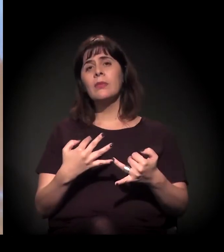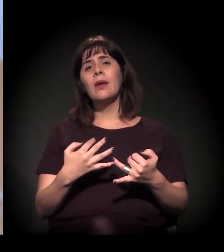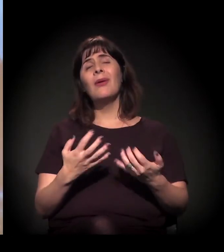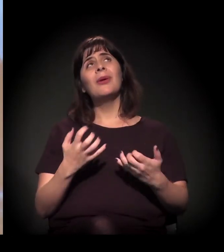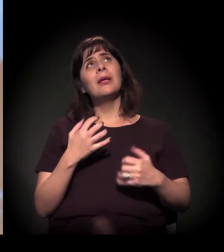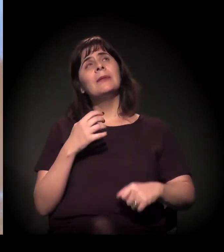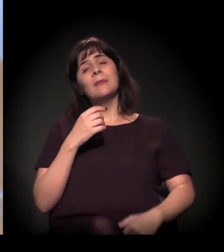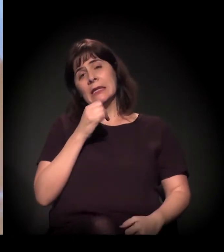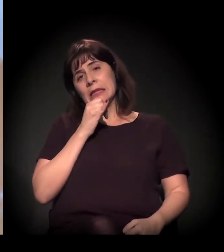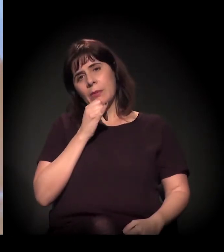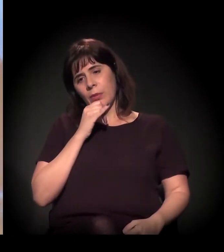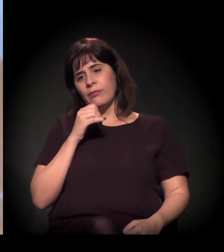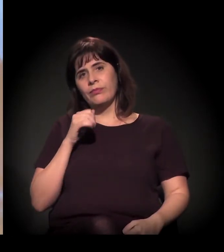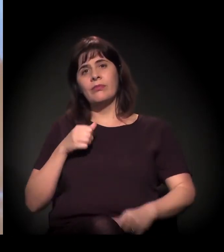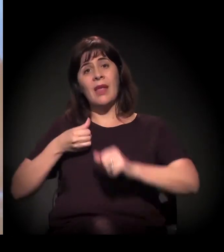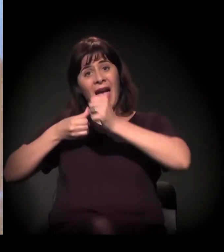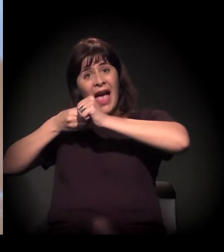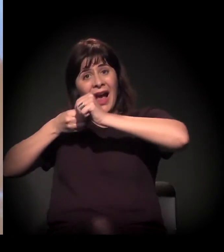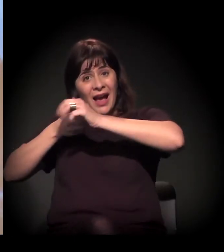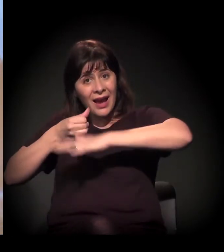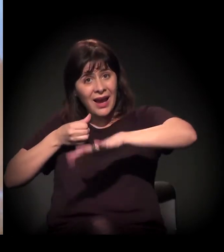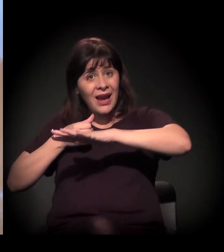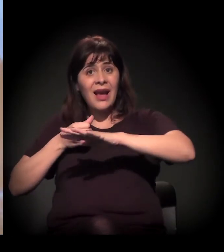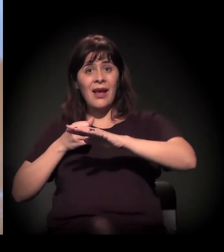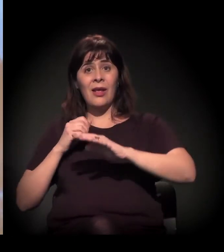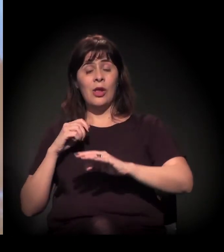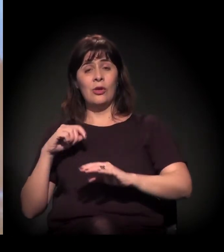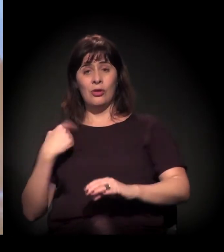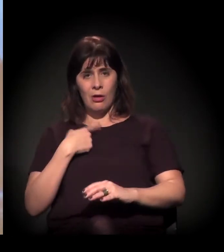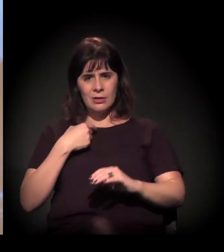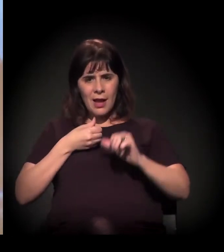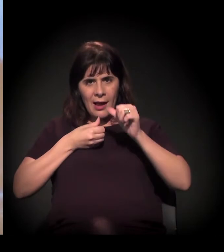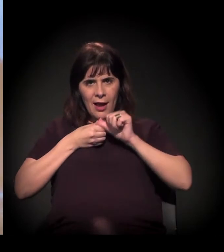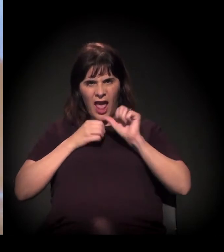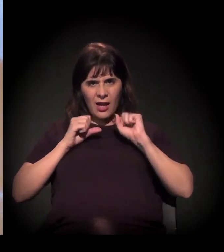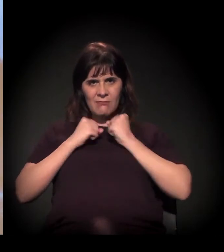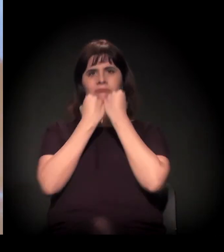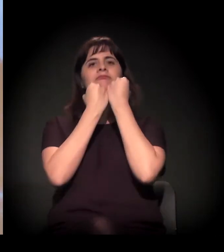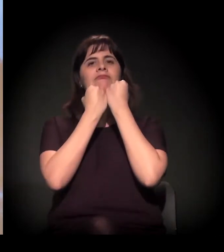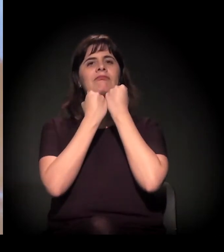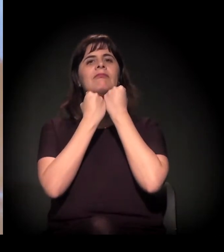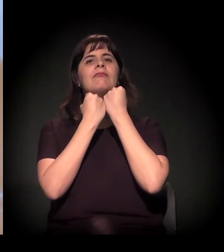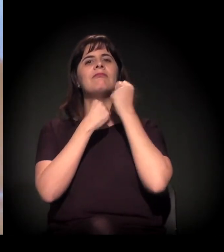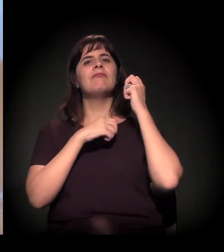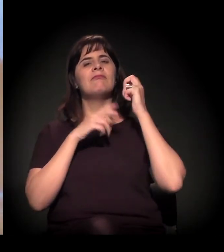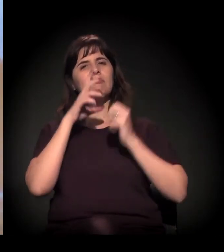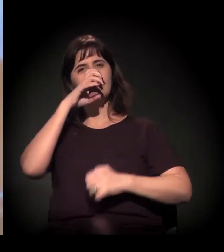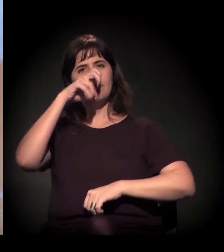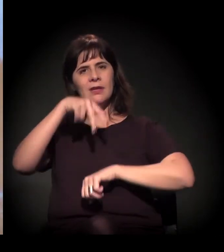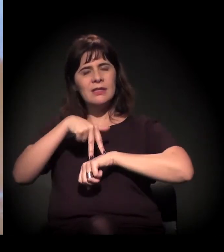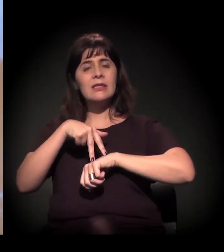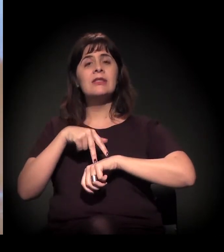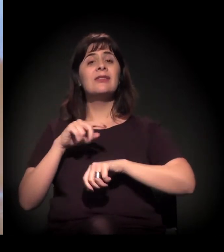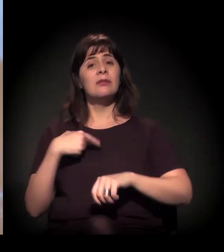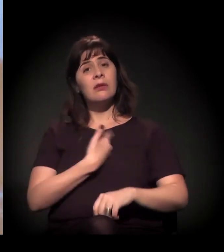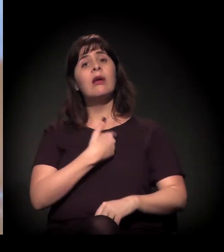uma das grandes ações da A Craco Resiste é de tentar pautar os debates públicos, seja nos meios de comunicação tradicionais, seja nos meios alternativos,